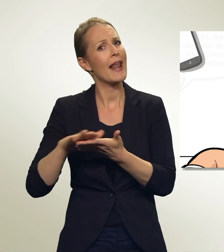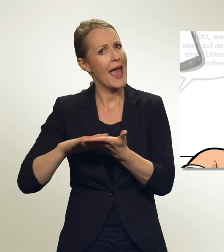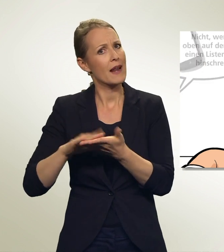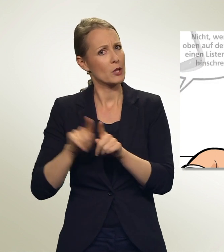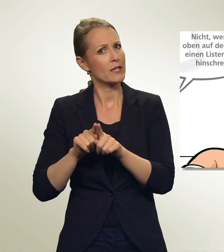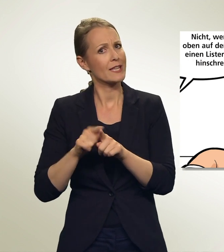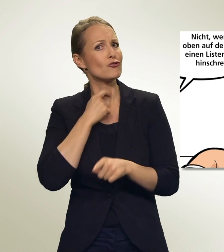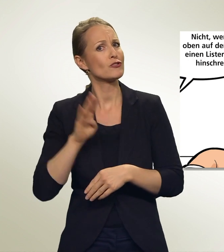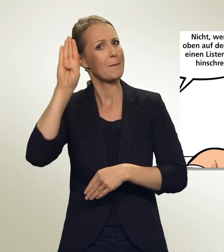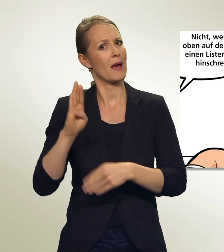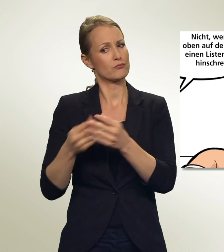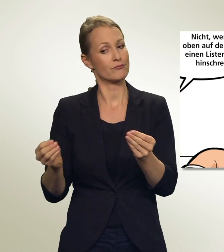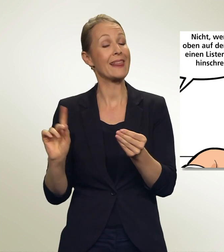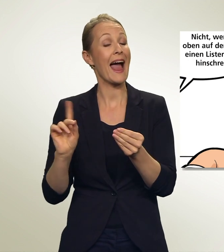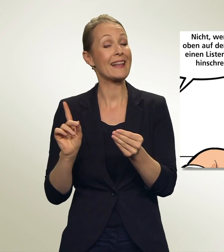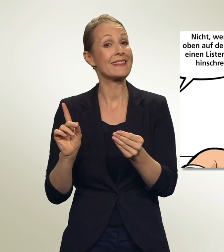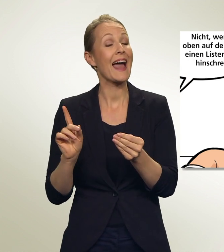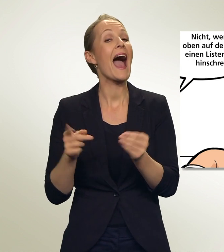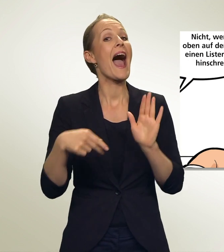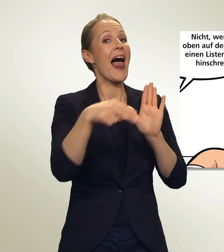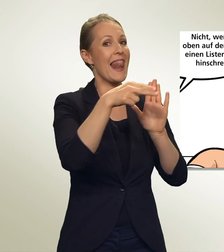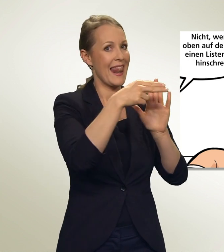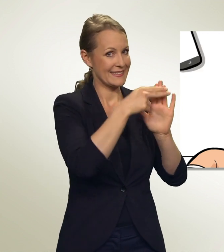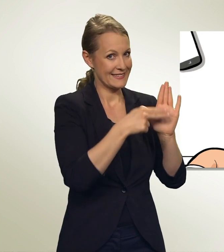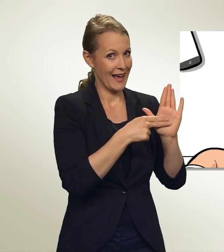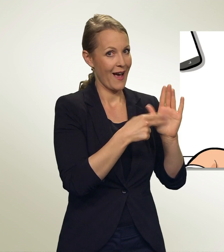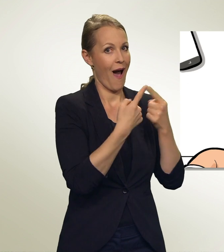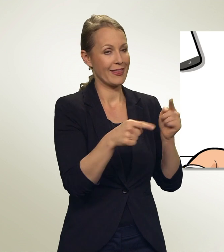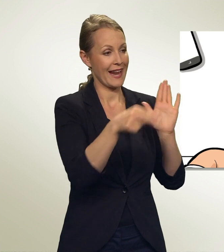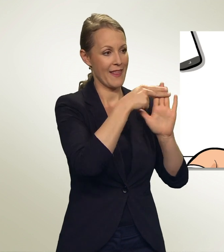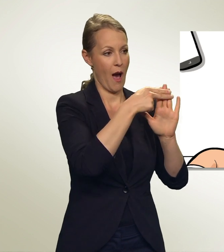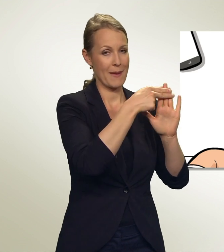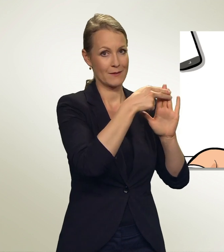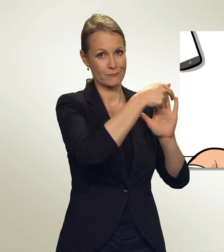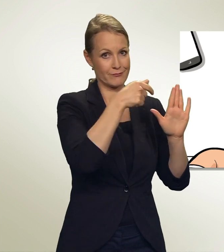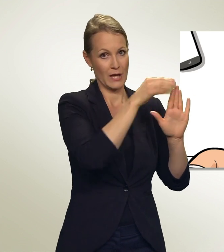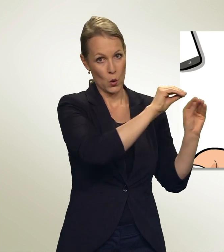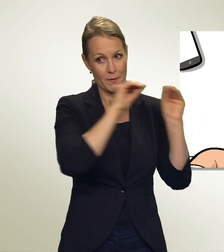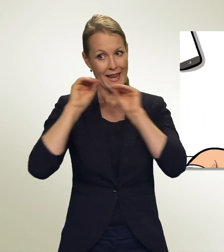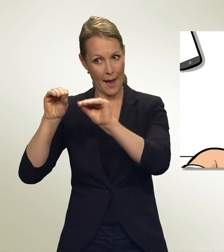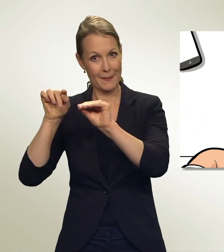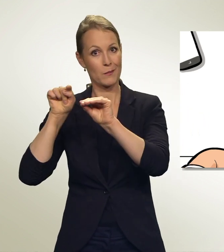Nicht, wenn Du oben auf dem Zettel einen Listennamen hinschreibst. Dann werden die leeren Linien dieser zugerechnet.